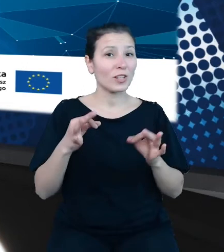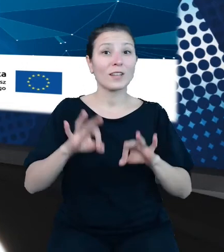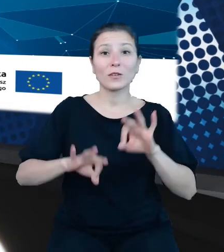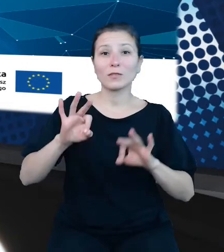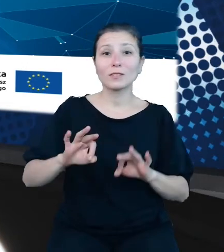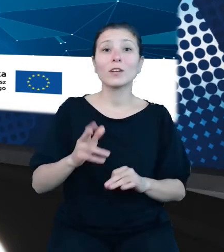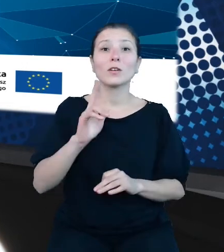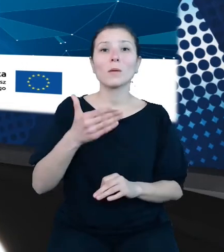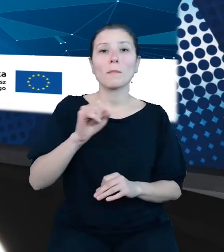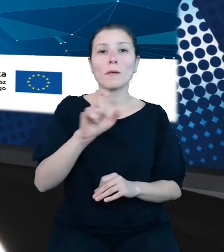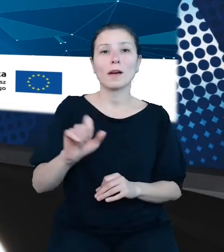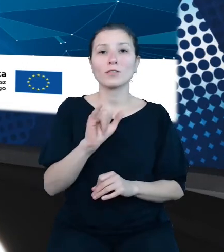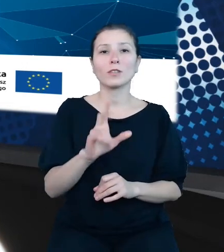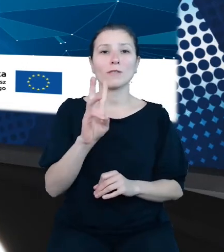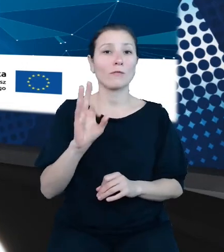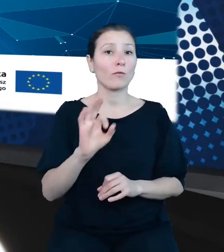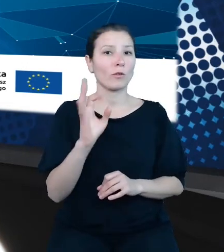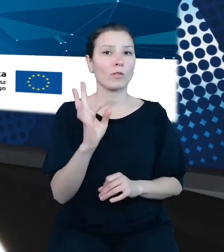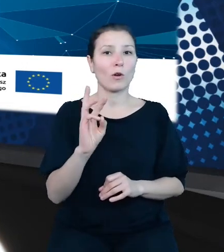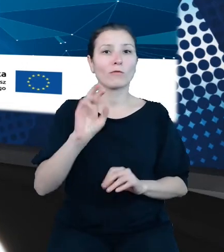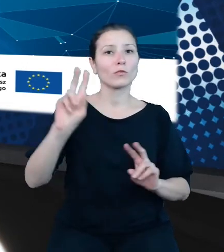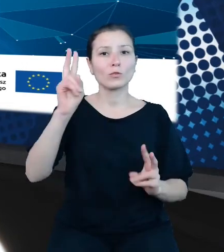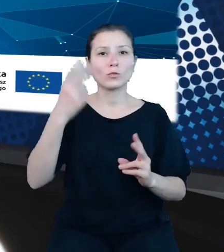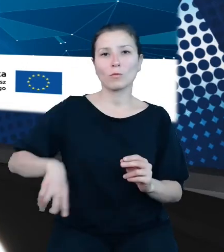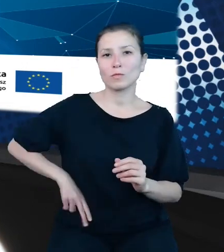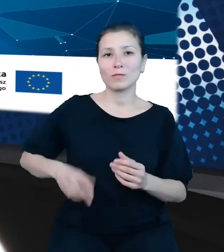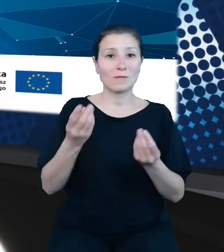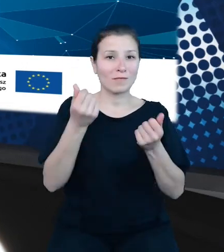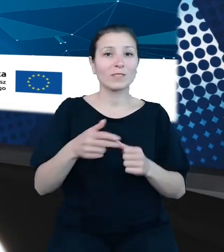z Ministerstwa Finansów. To kierownik projektu Otwarte Dane Plus API TREZOR